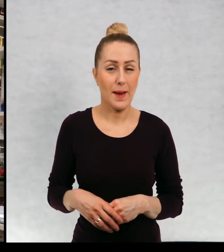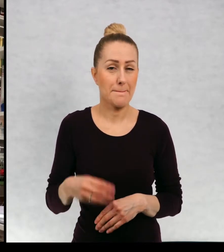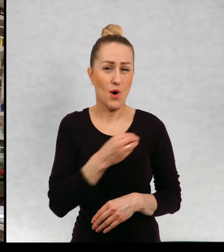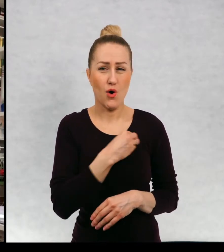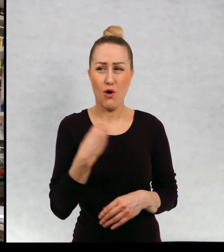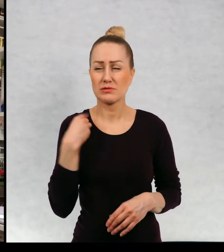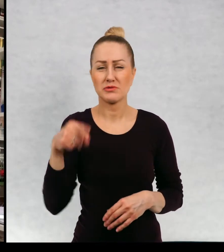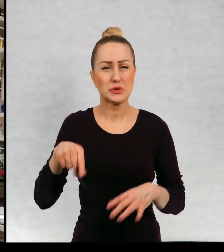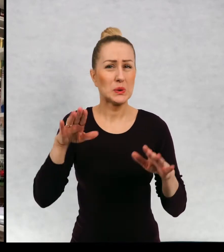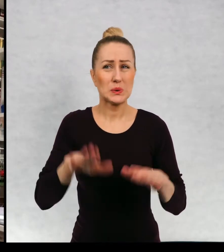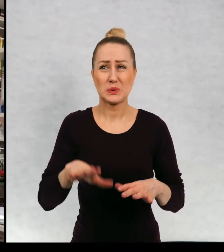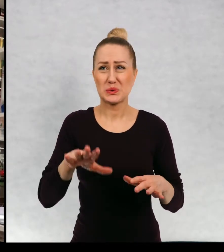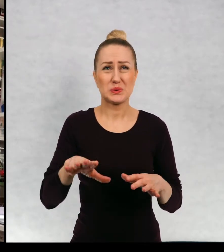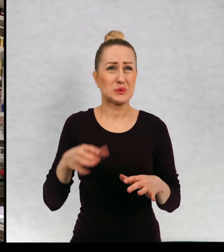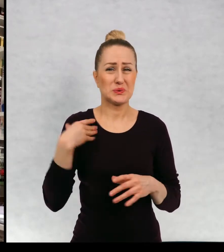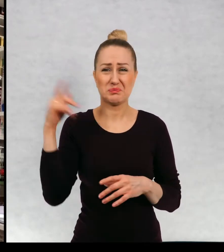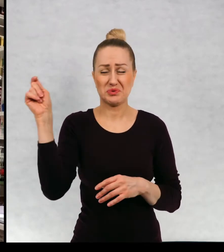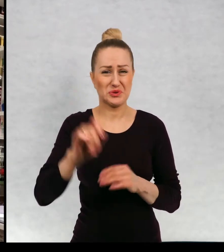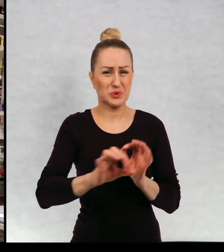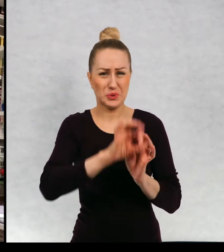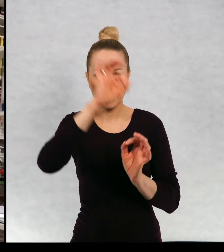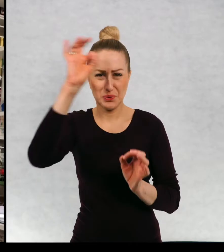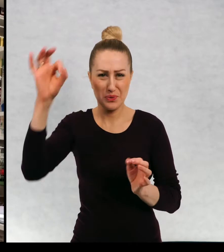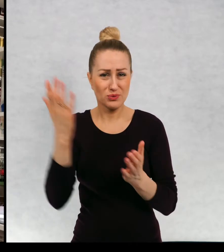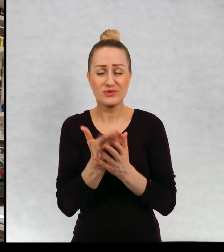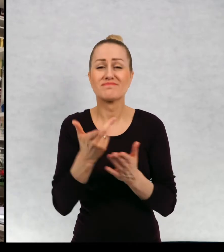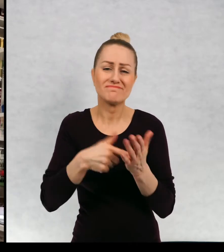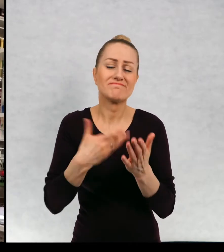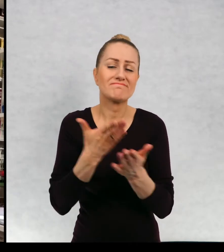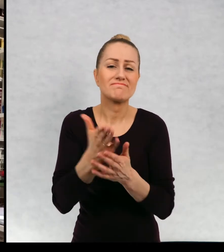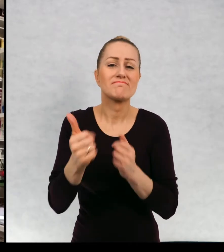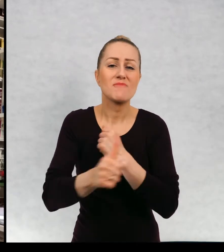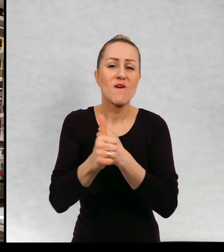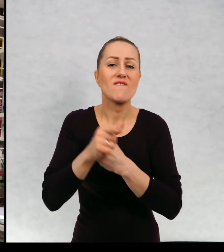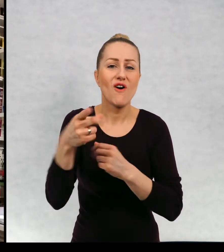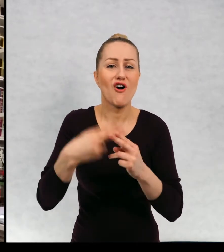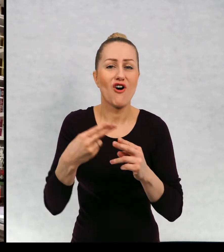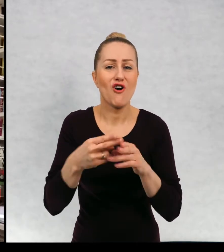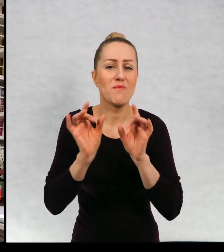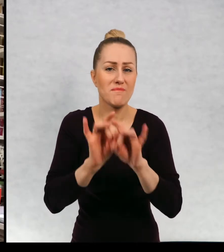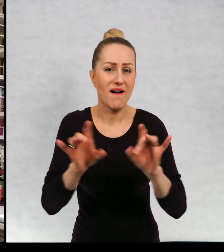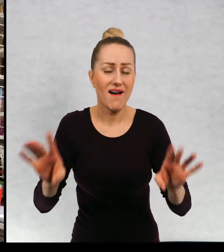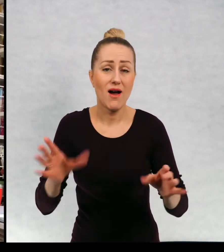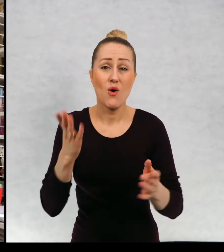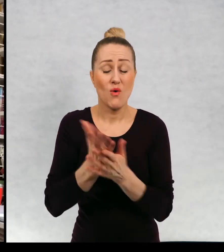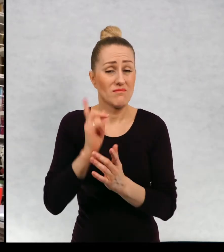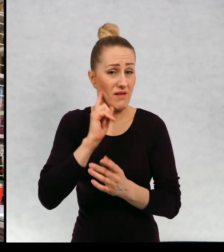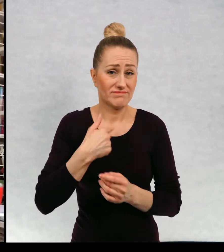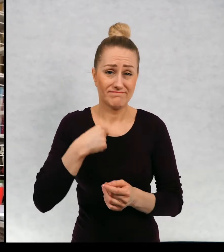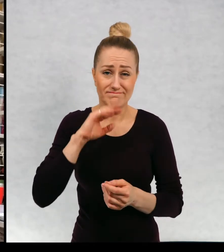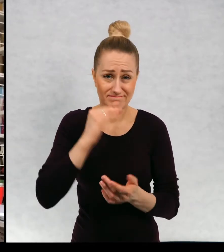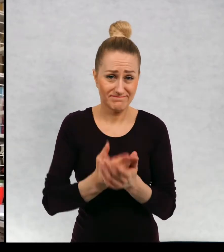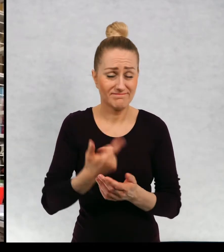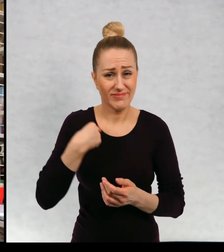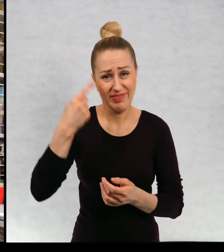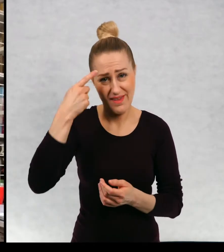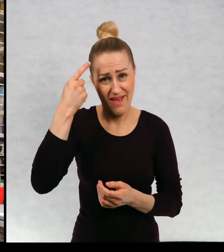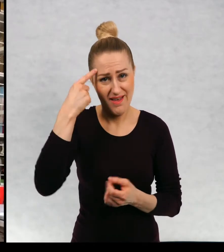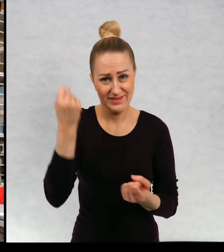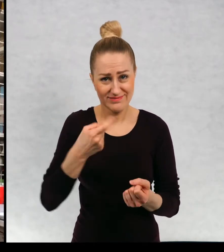Hmm, w Polsce nie byłam dosyć dawno ze względu na pandemię. Oczywiście już bardzo za tym stęskniłam przyznaję.